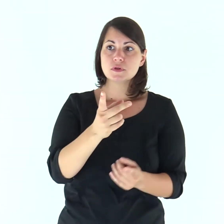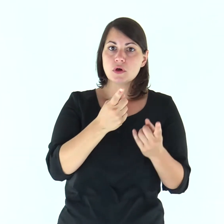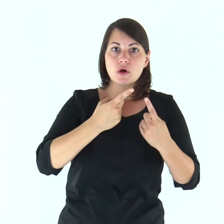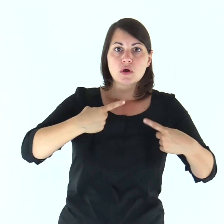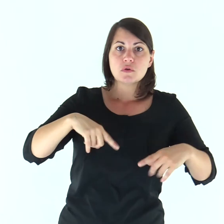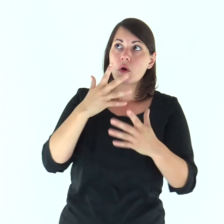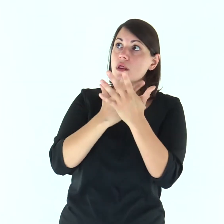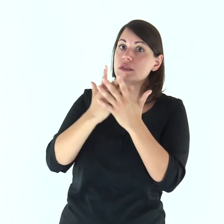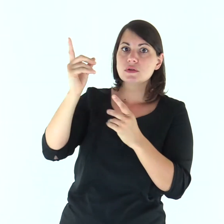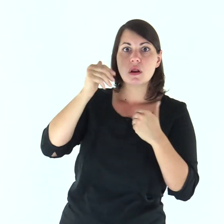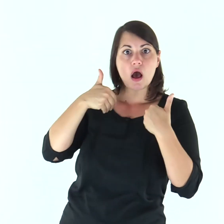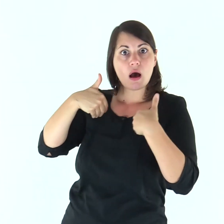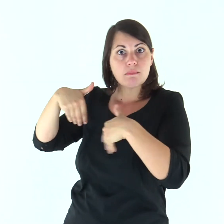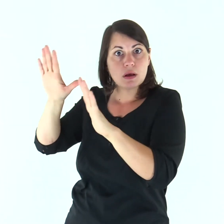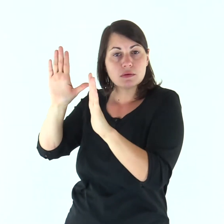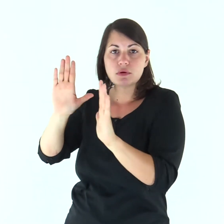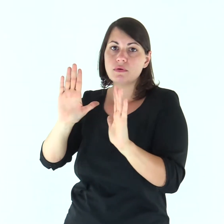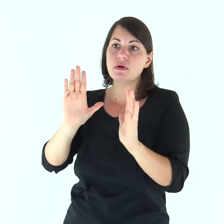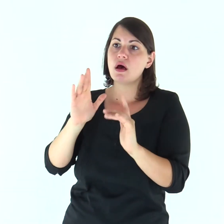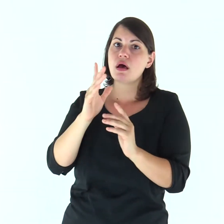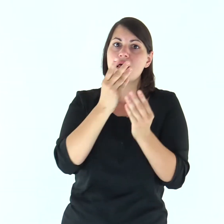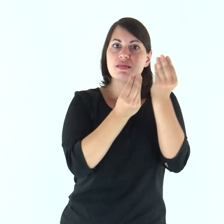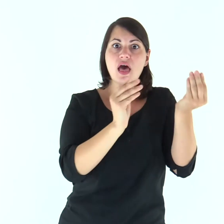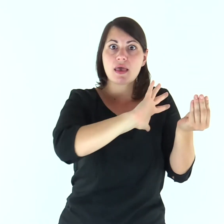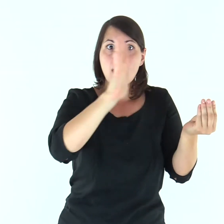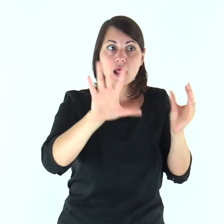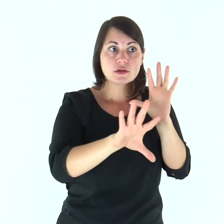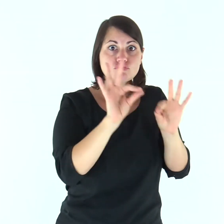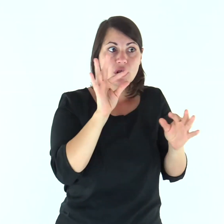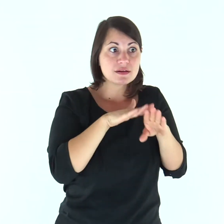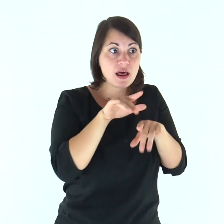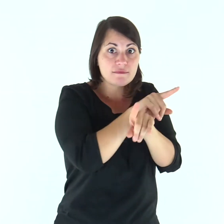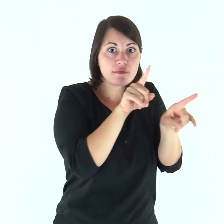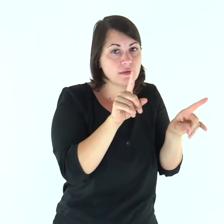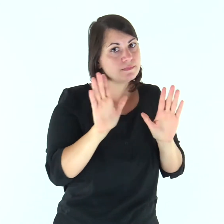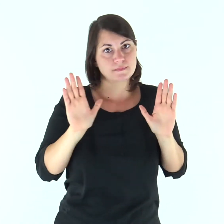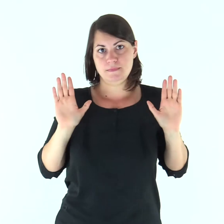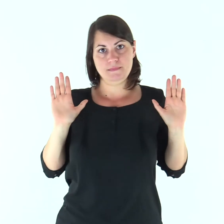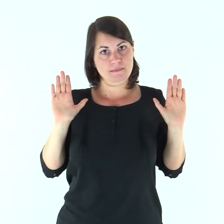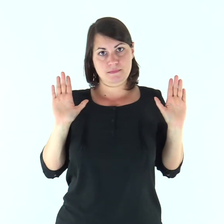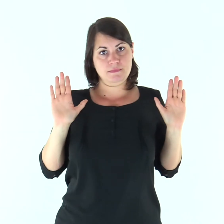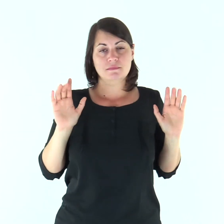«Lontano da noi abbandonare il Signore per servire altri dèi!